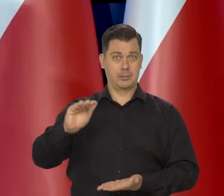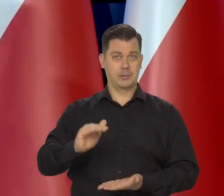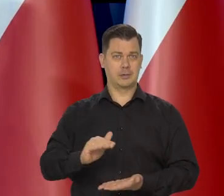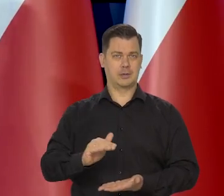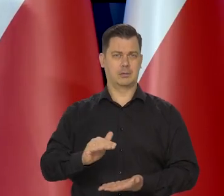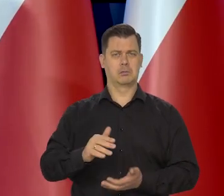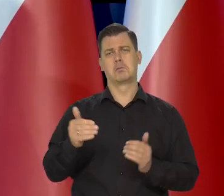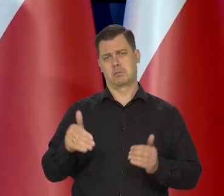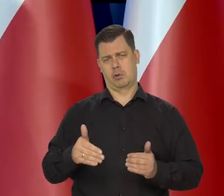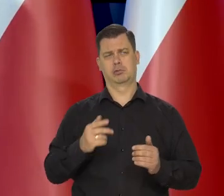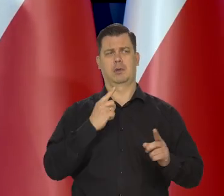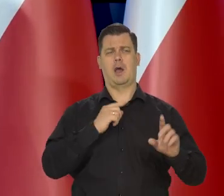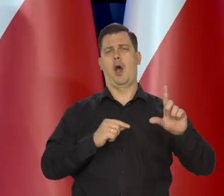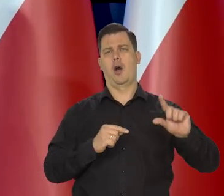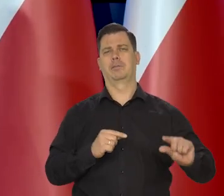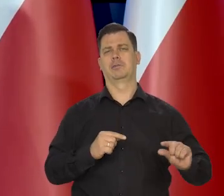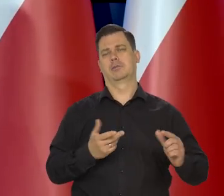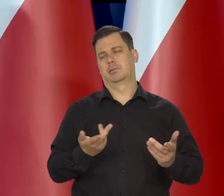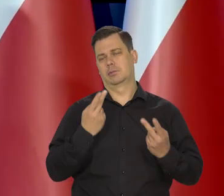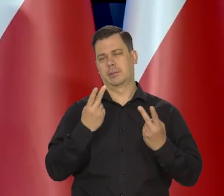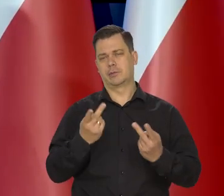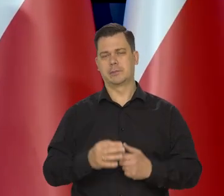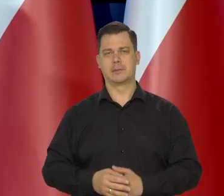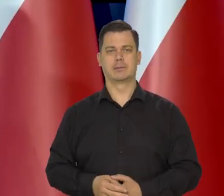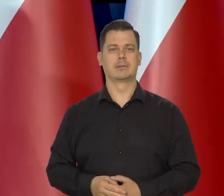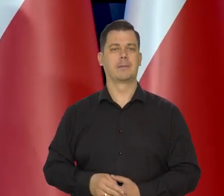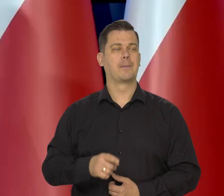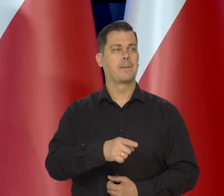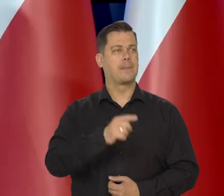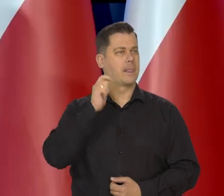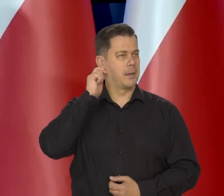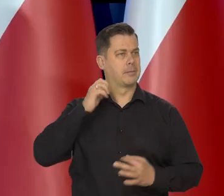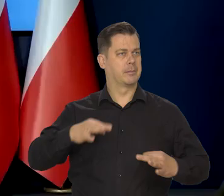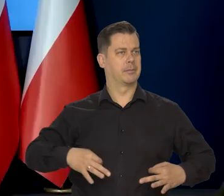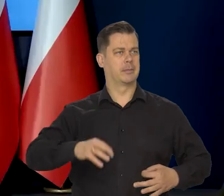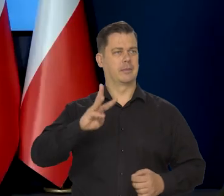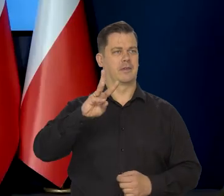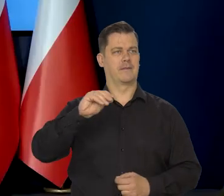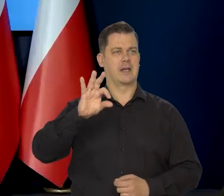Nawet wcześniej można by to powiedzieć. Pani redaktor Ewa Wesołowska, bardzo proszę.